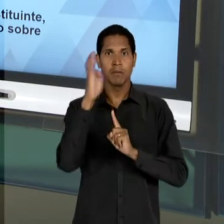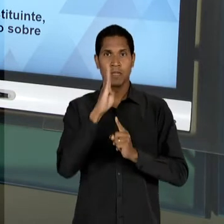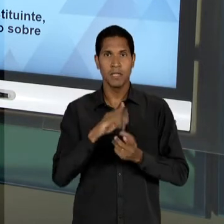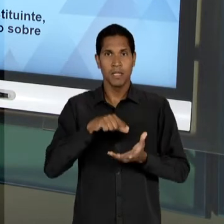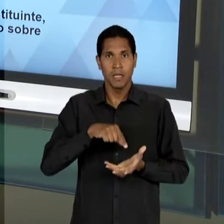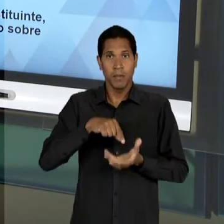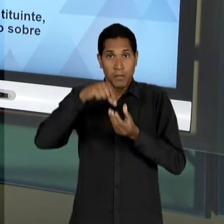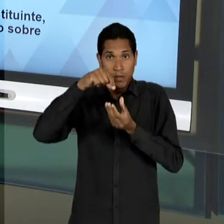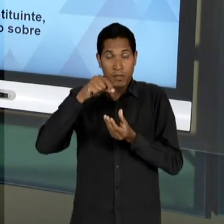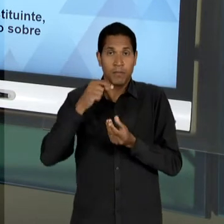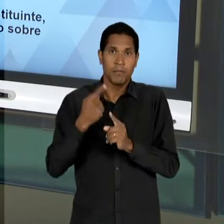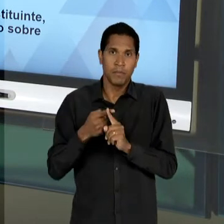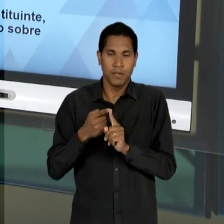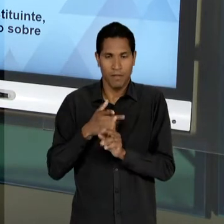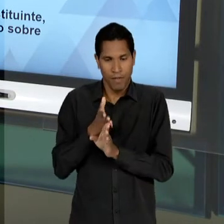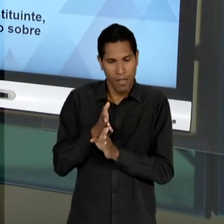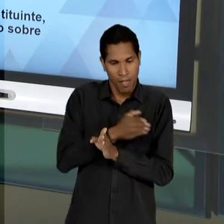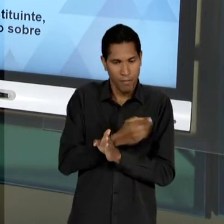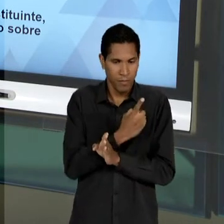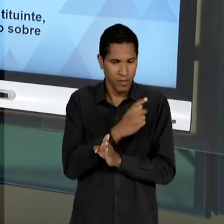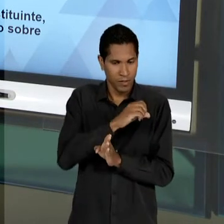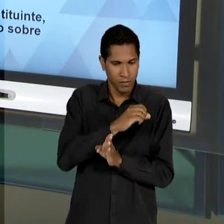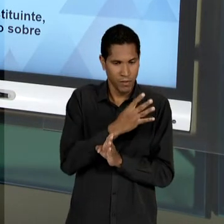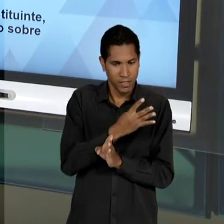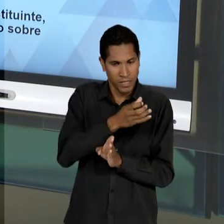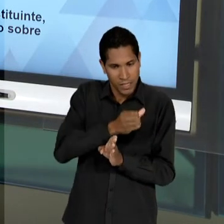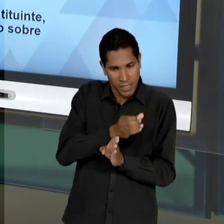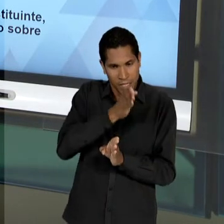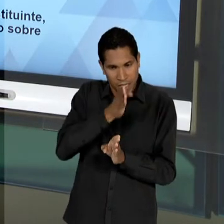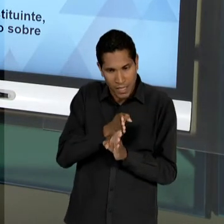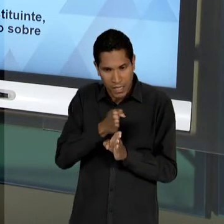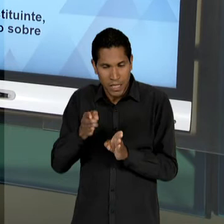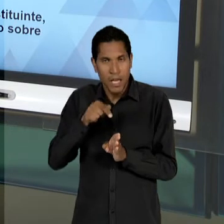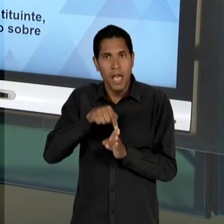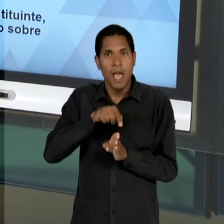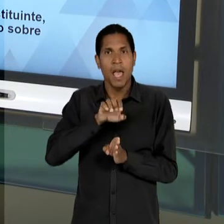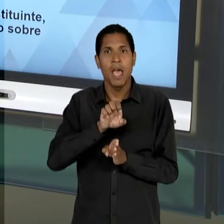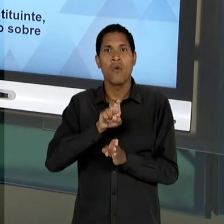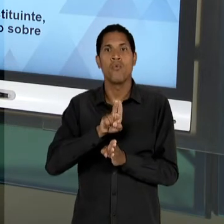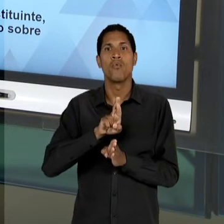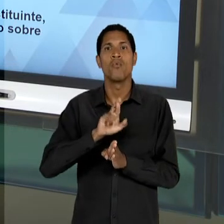BRASILEIRA DEPOIS DE 46 - A PARTIR DO GOVERNO EURICO GASPAR DUTRA - É UMA TENTATIVA DOS